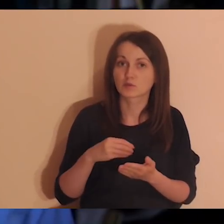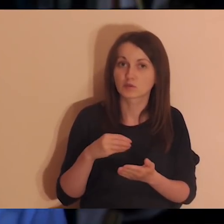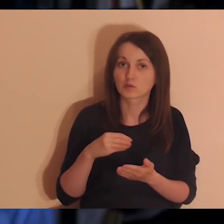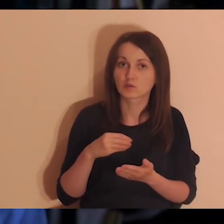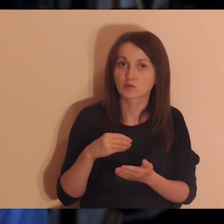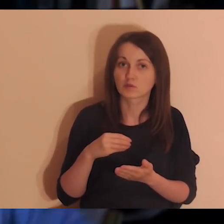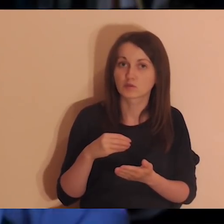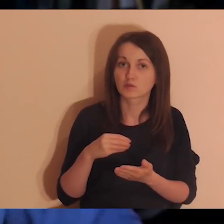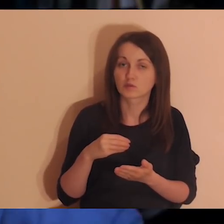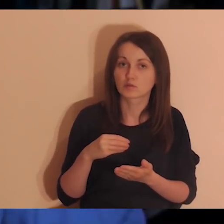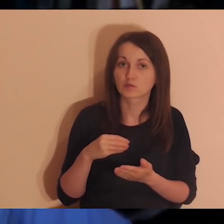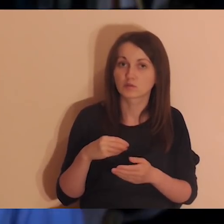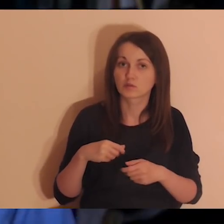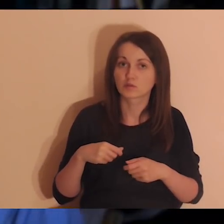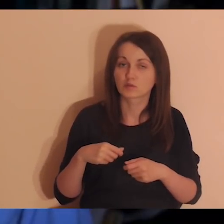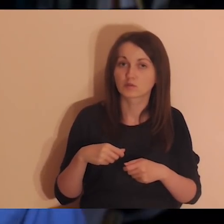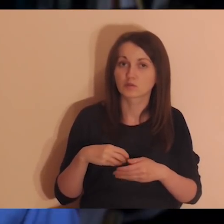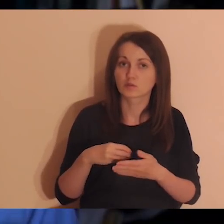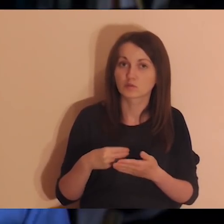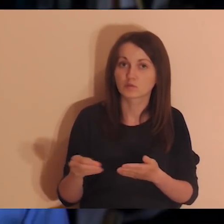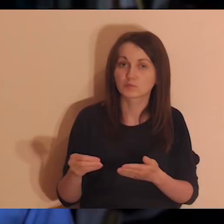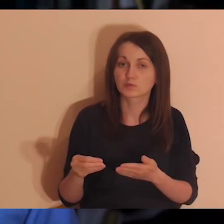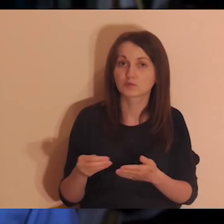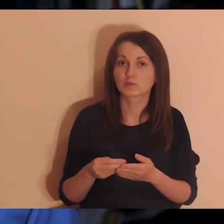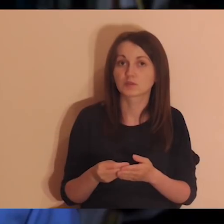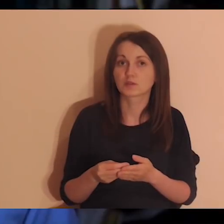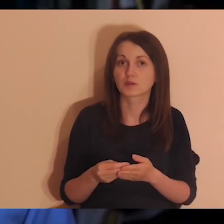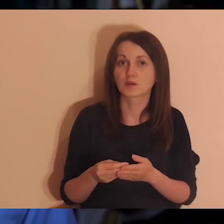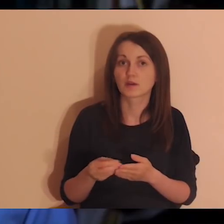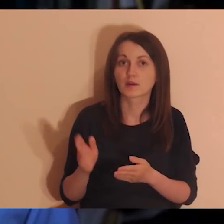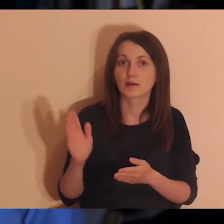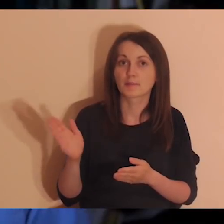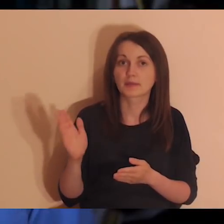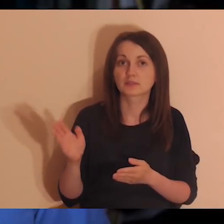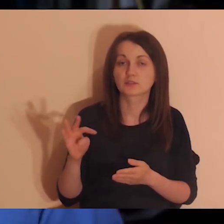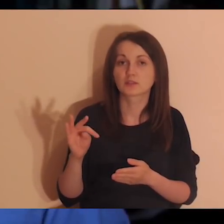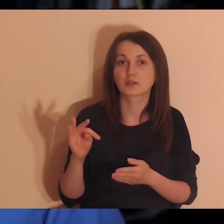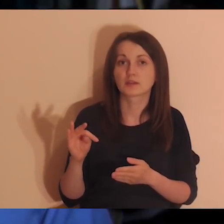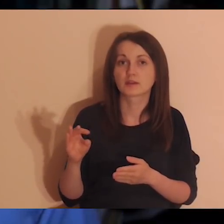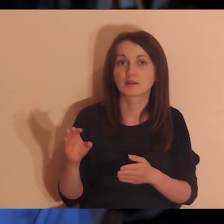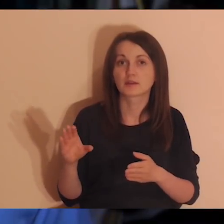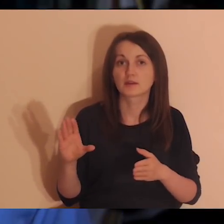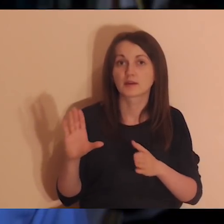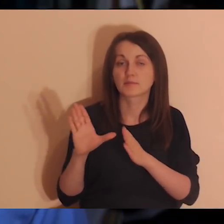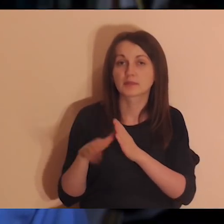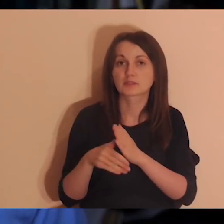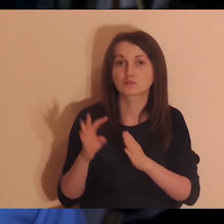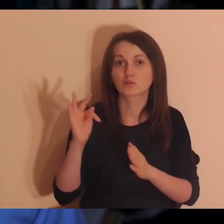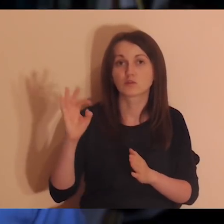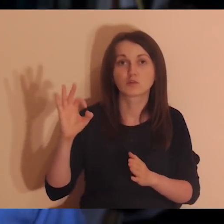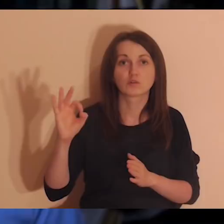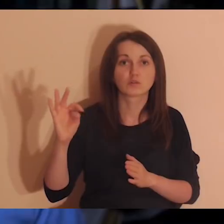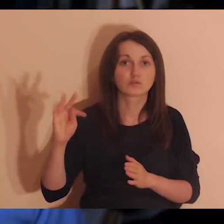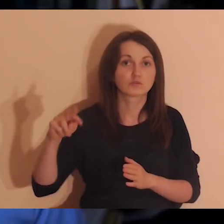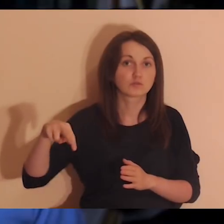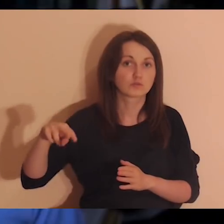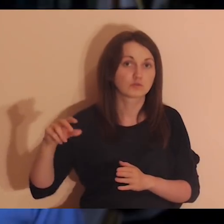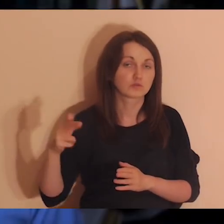bo to będzie z Torunia się działo, nie z Warszawy, to się na pewno przyda, żeby medytacje były w dobrej jakości.